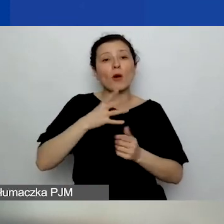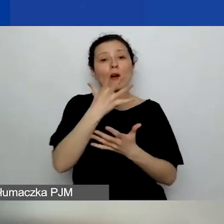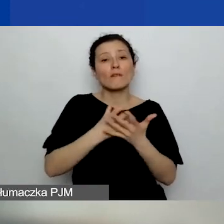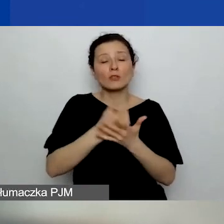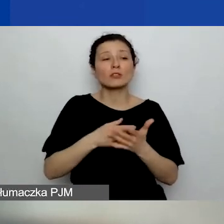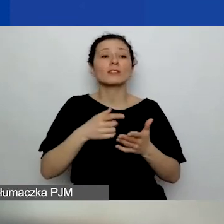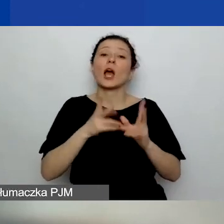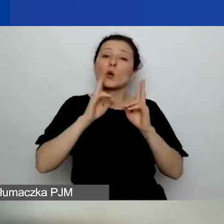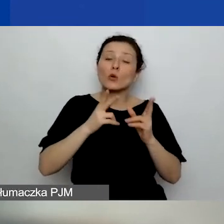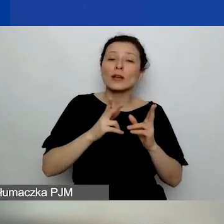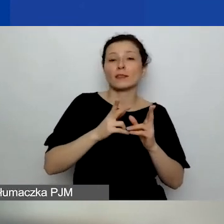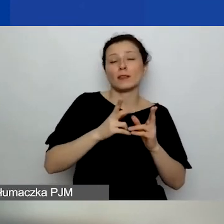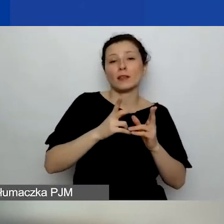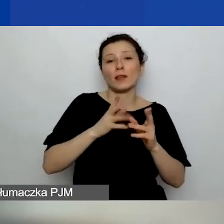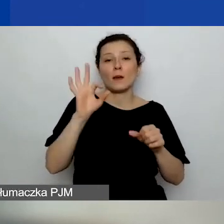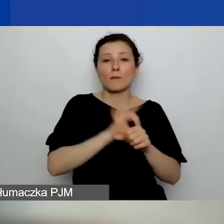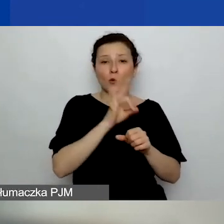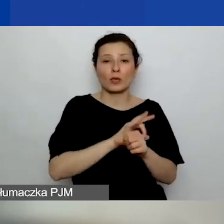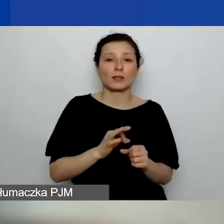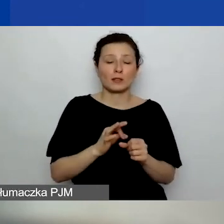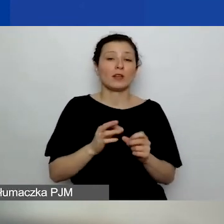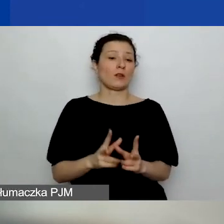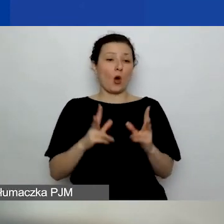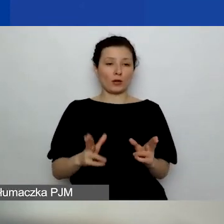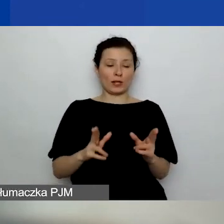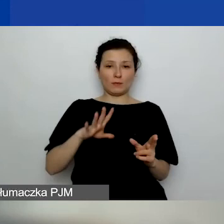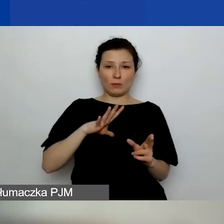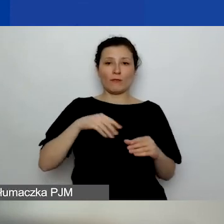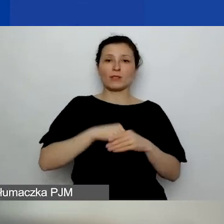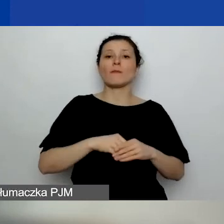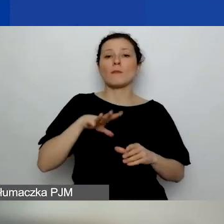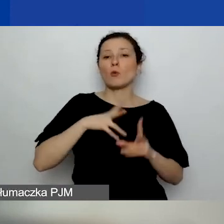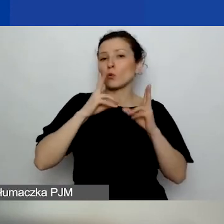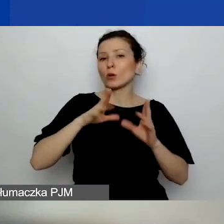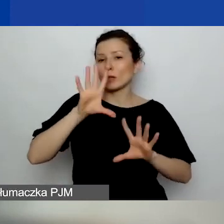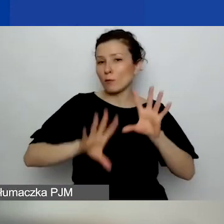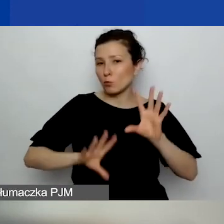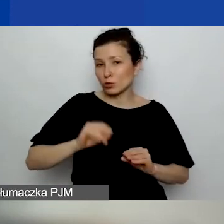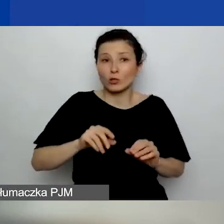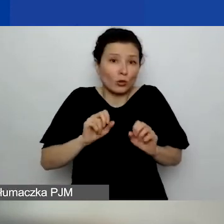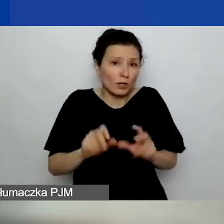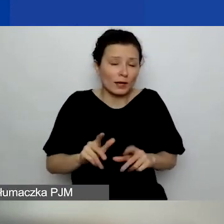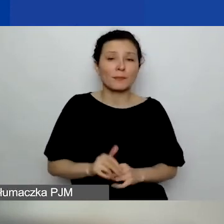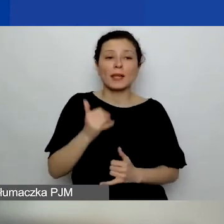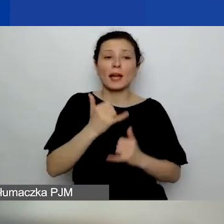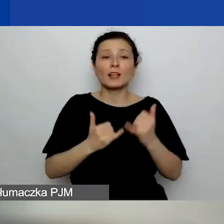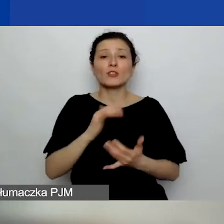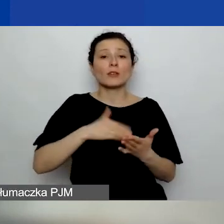z konkretnym horyzontem czasowym, budżetem itd., to jak najbardziej. Natomiast jeżeli organizacja prowadzi działalność gospodarczą,